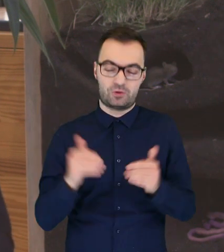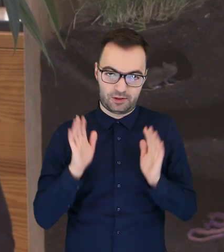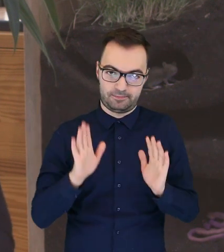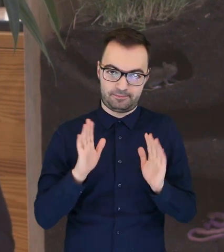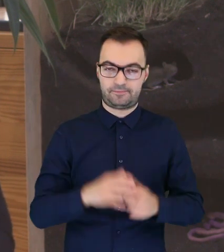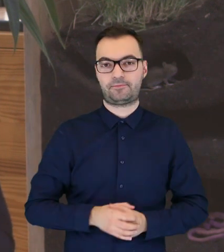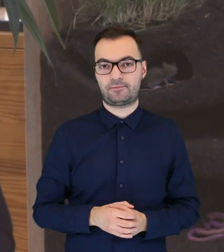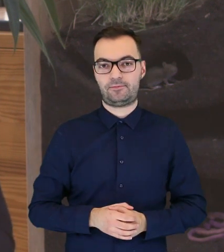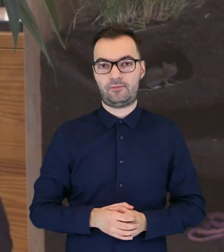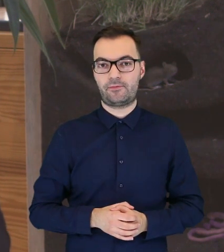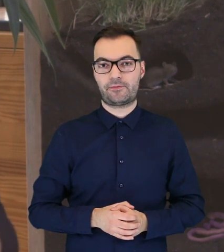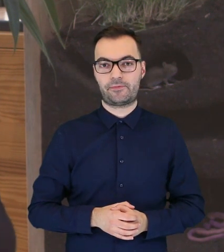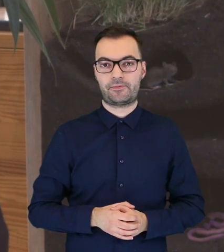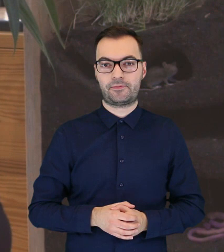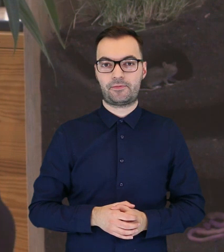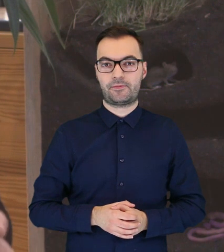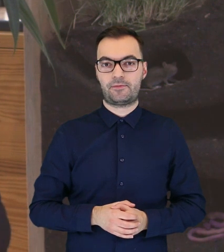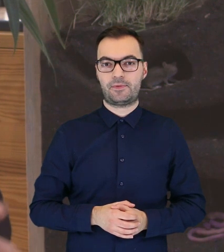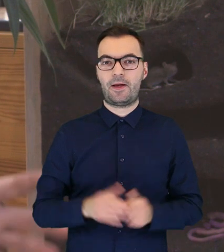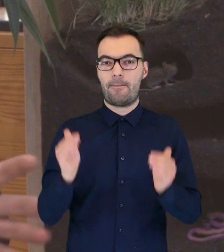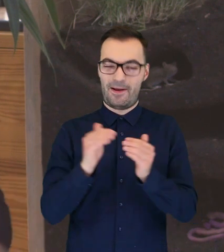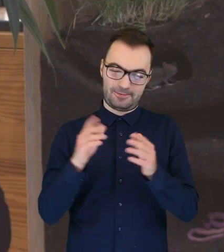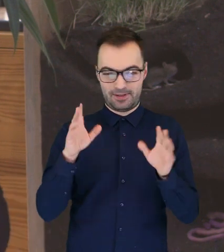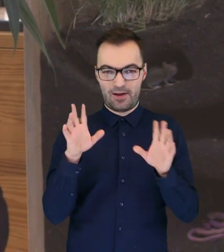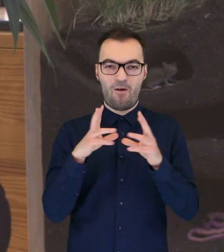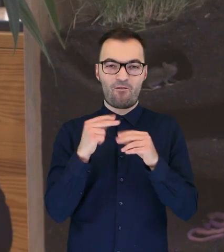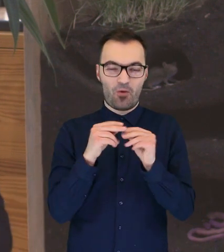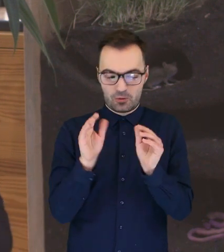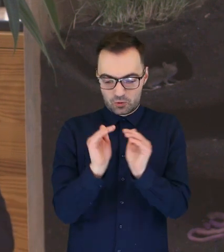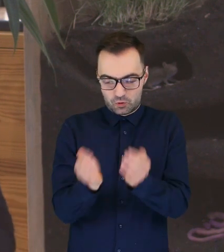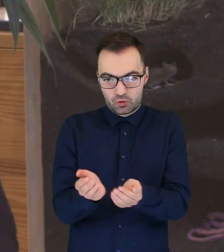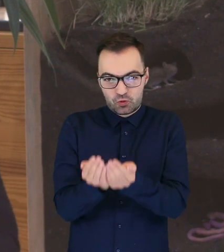wtedy bierzemy taką właśnie puszystą kulkę - sowę,